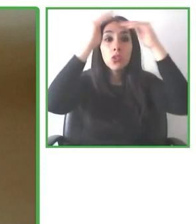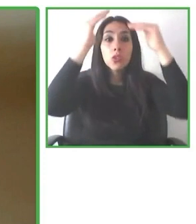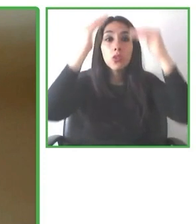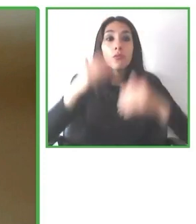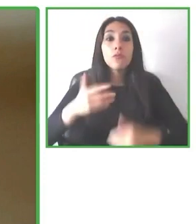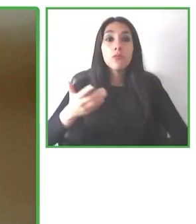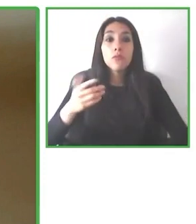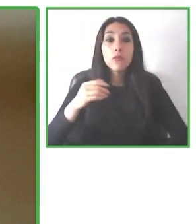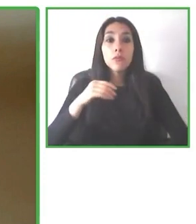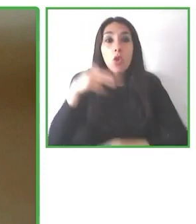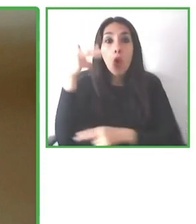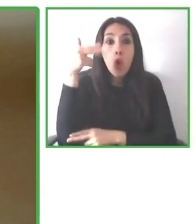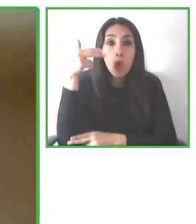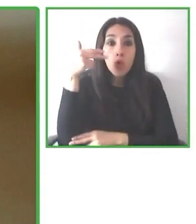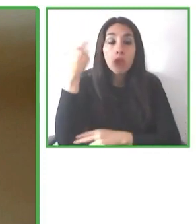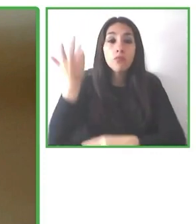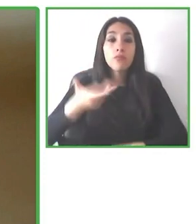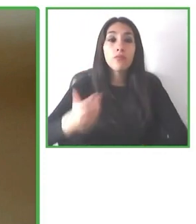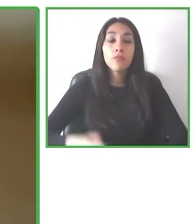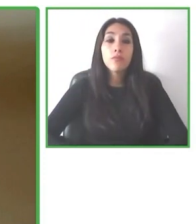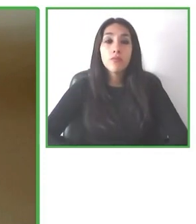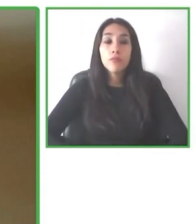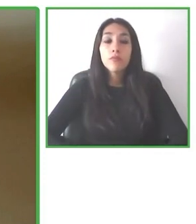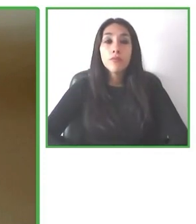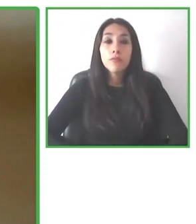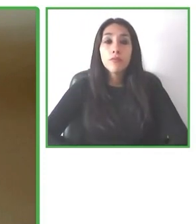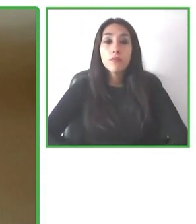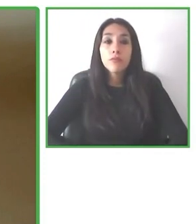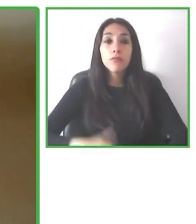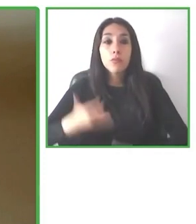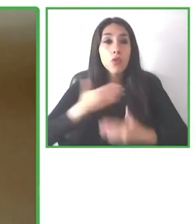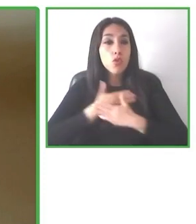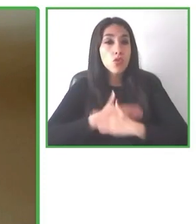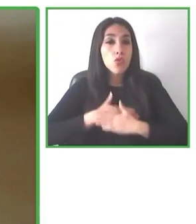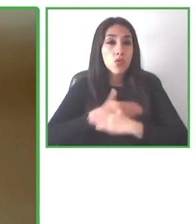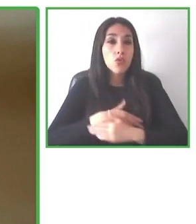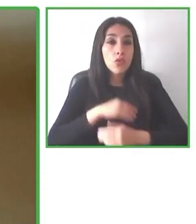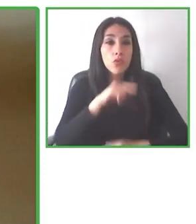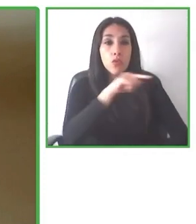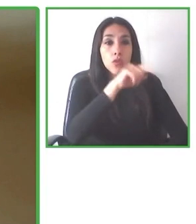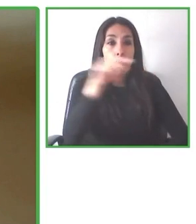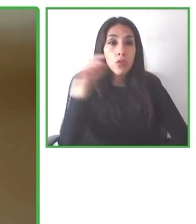empresas, lidera el equipo de marketing de Wheel the World con el propósito de hacer el mundo accesible.